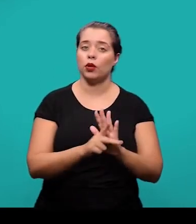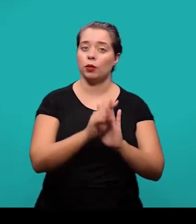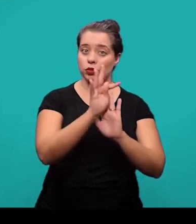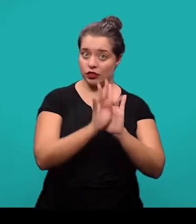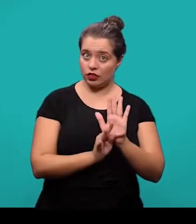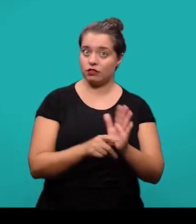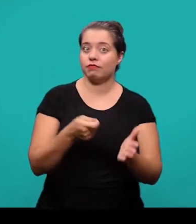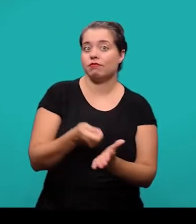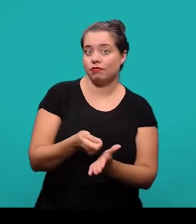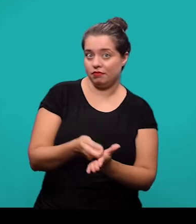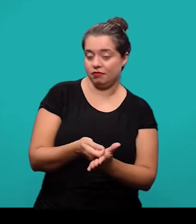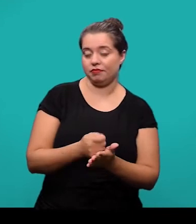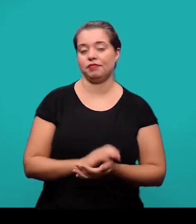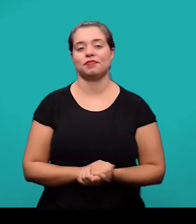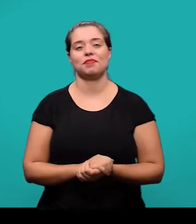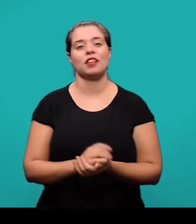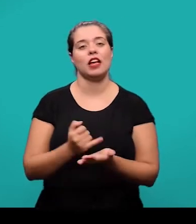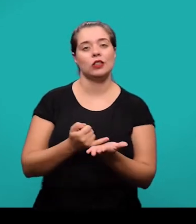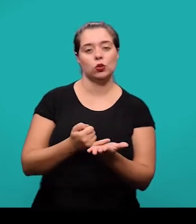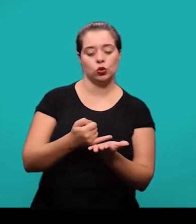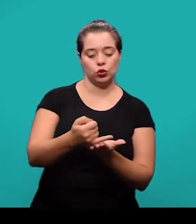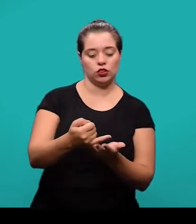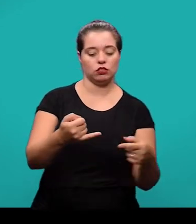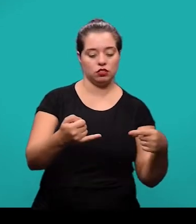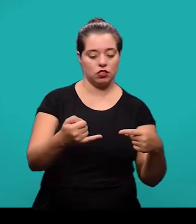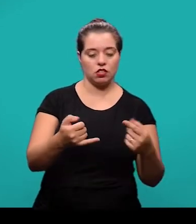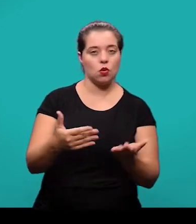nós iniciamos então com a introdução, que é a parte inicial do artigo